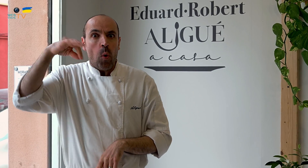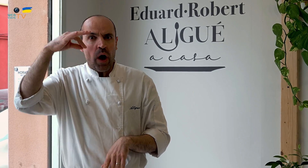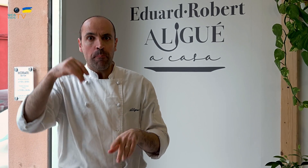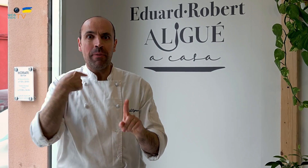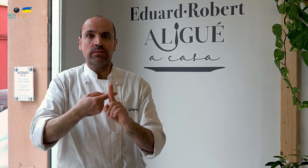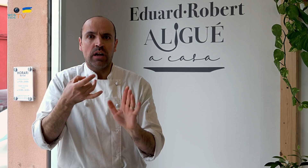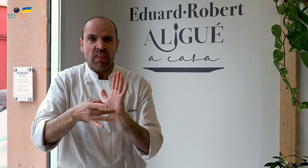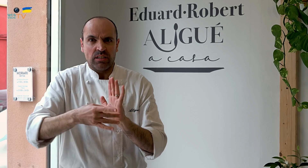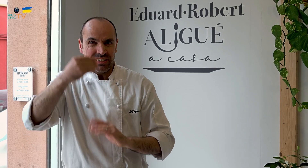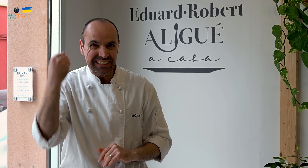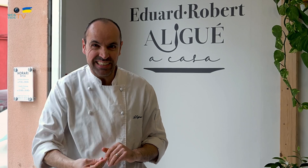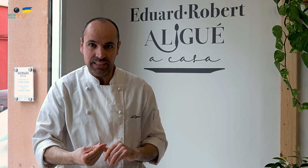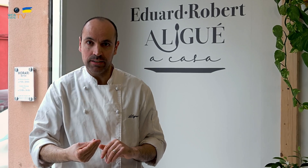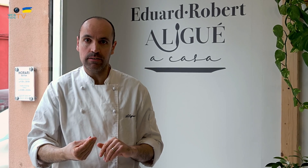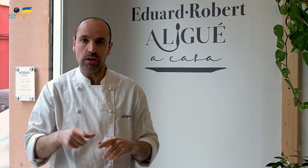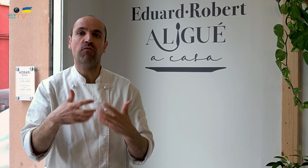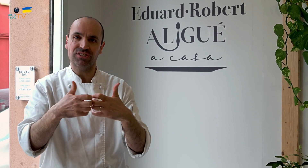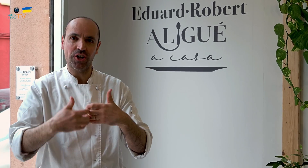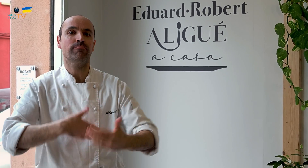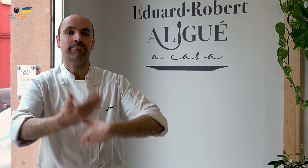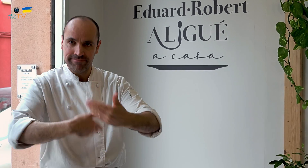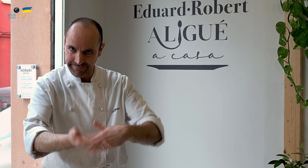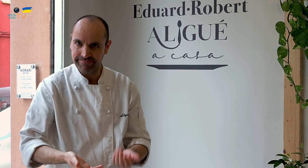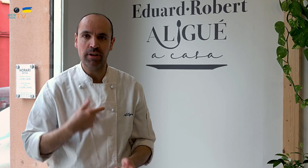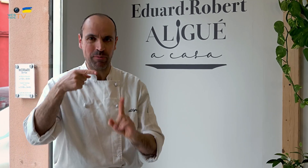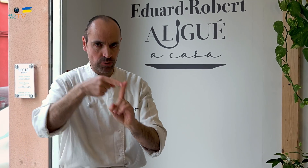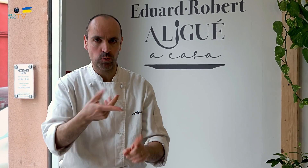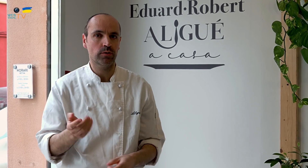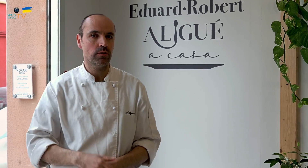Somos exclusivos y de calidad. Y así funcionamos, con este objetivo.